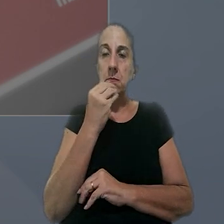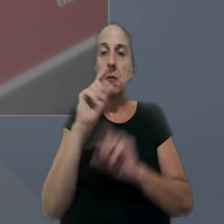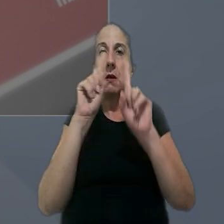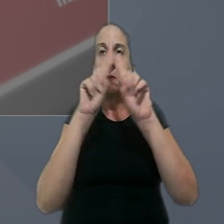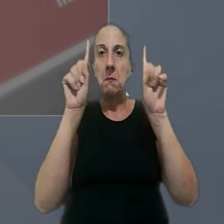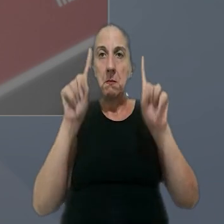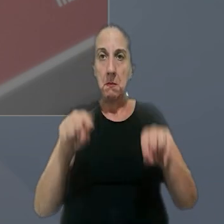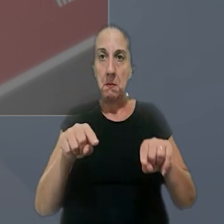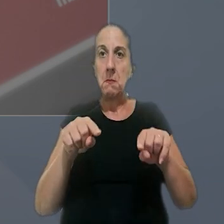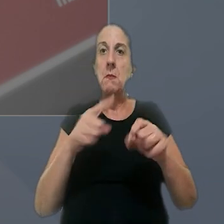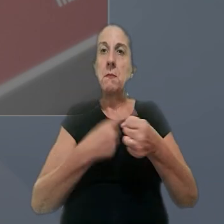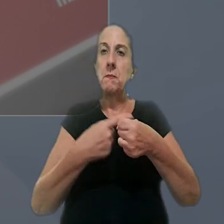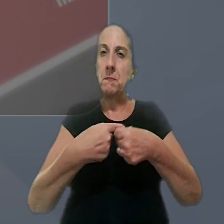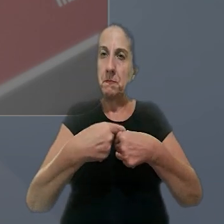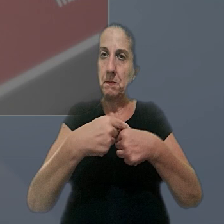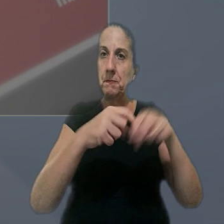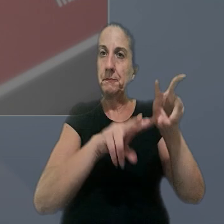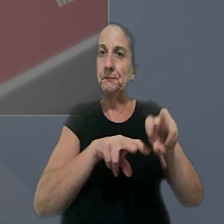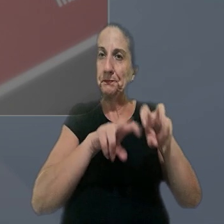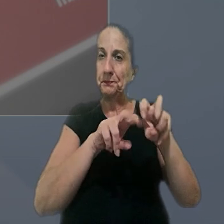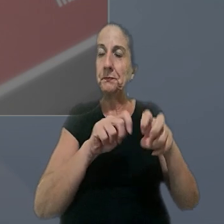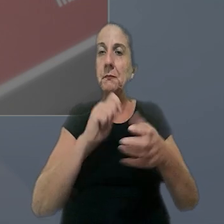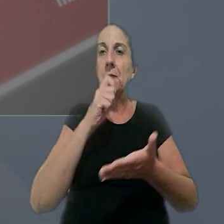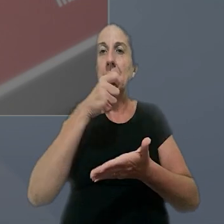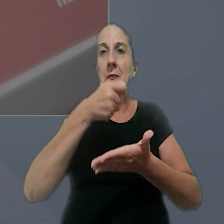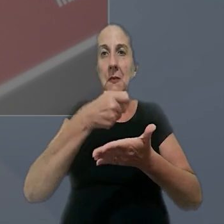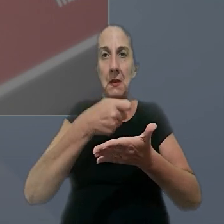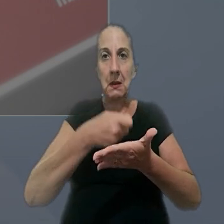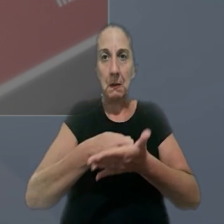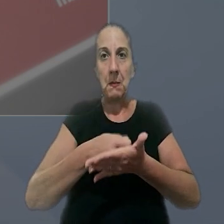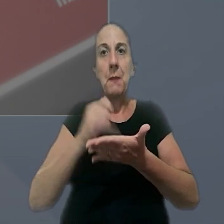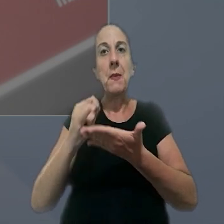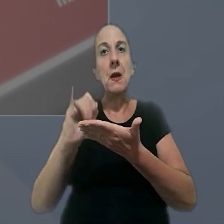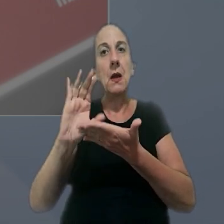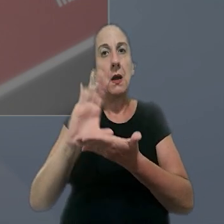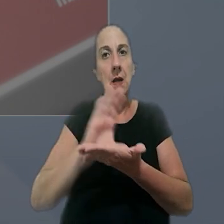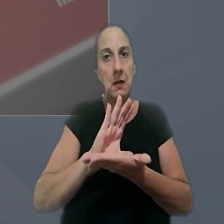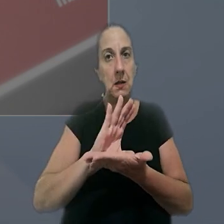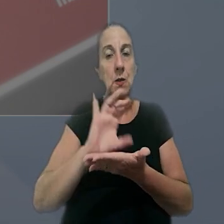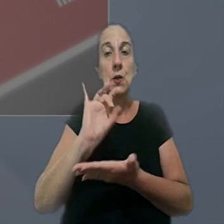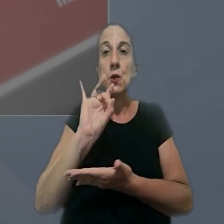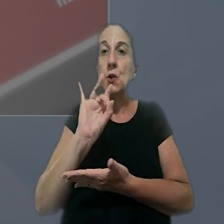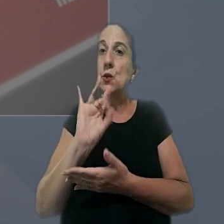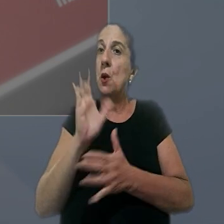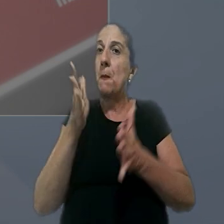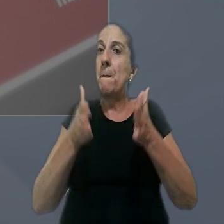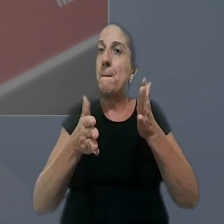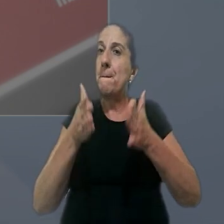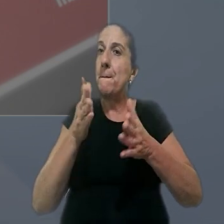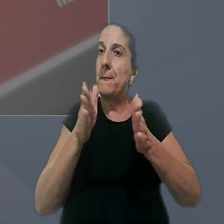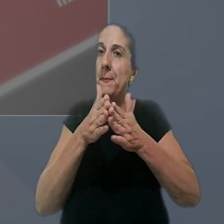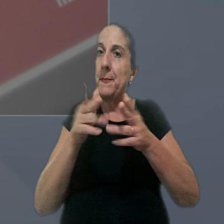a empregados urbanos e rurais implica o pagamento de natureza indenizatória apenas do período